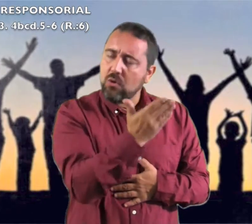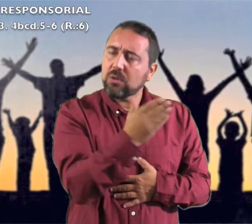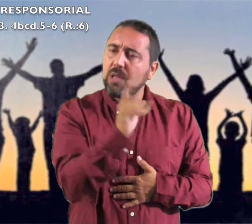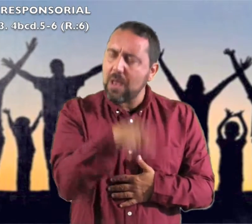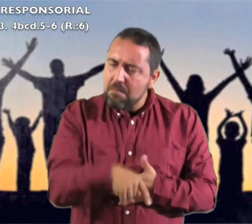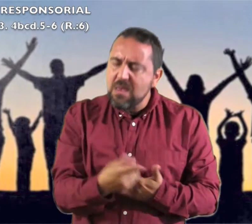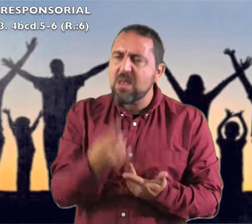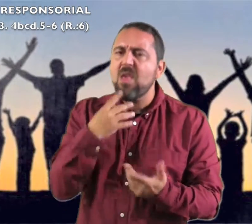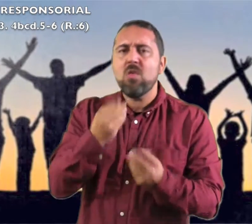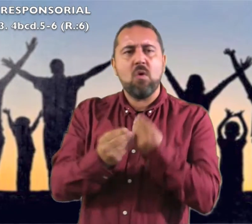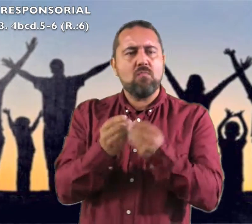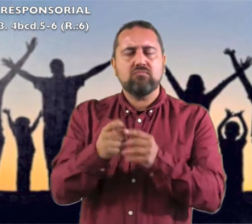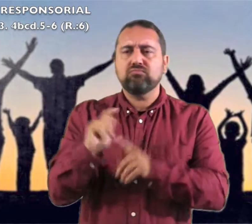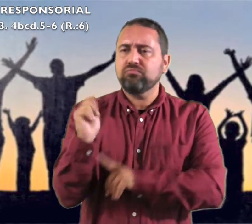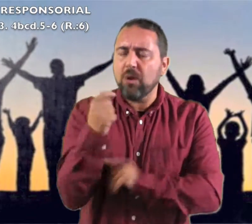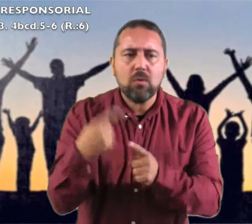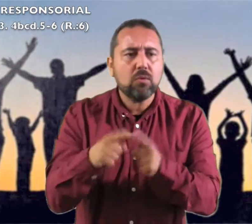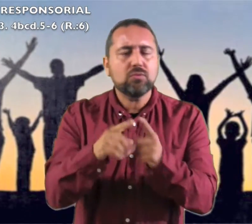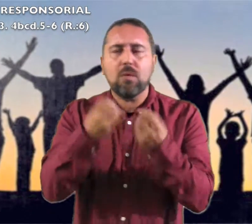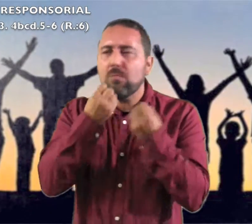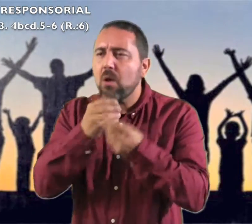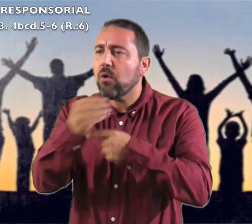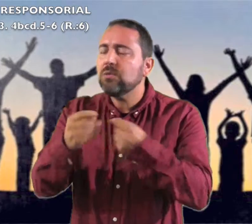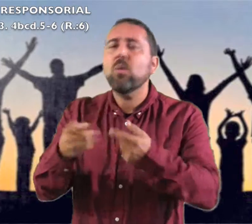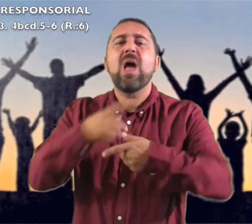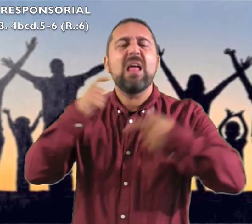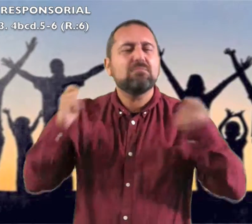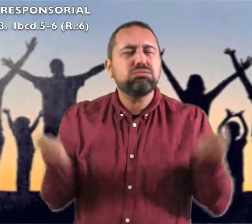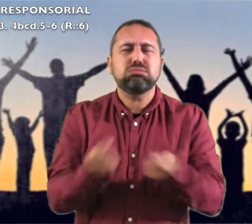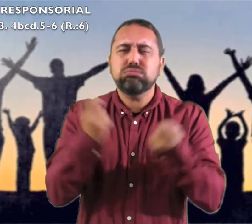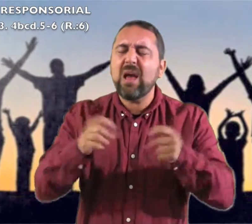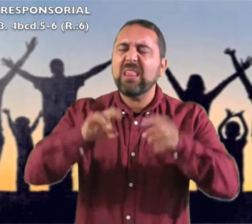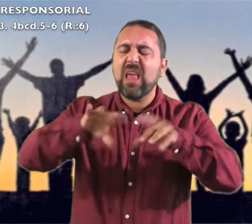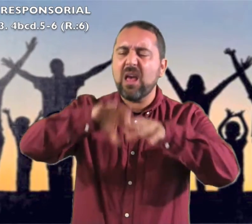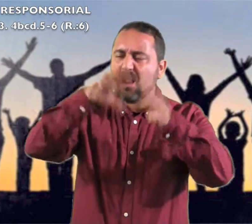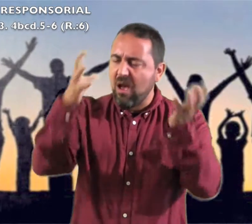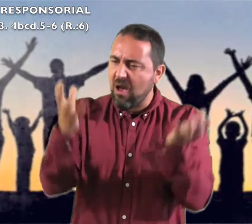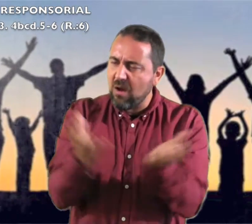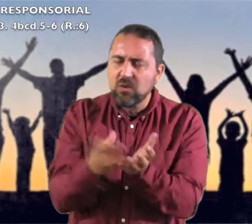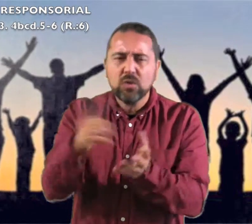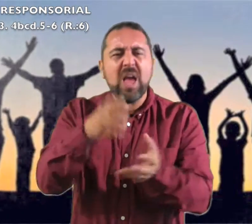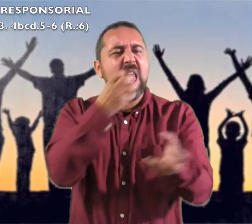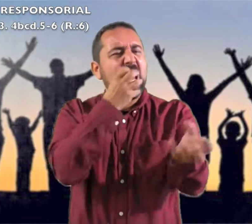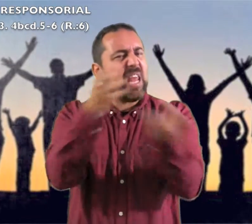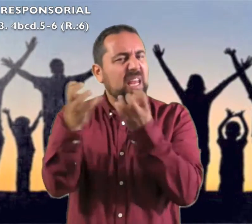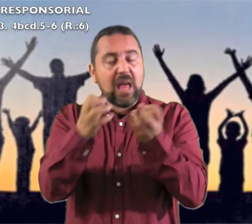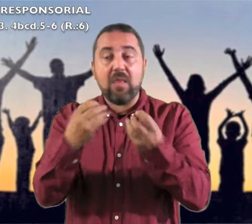para el Señor que hizo proezas anunciadlas a toda la tierra